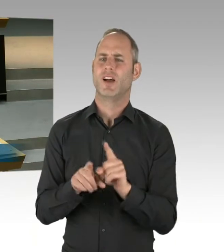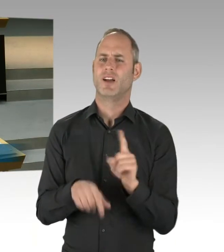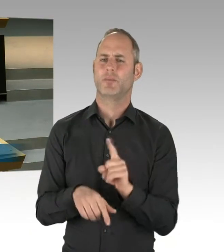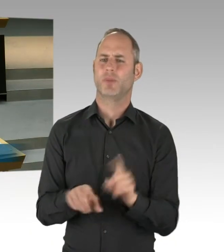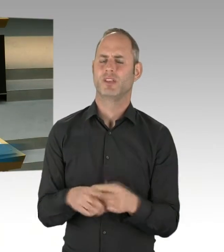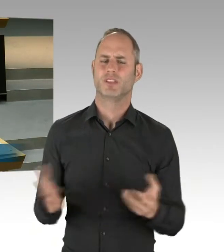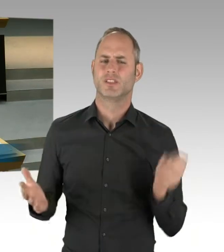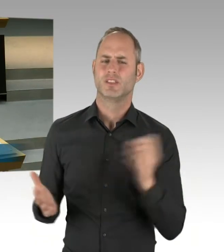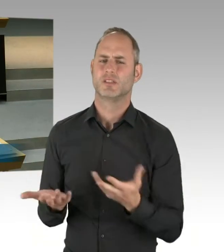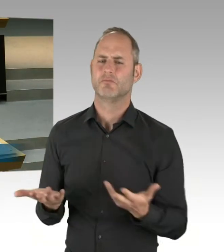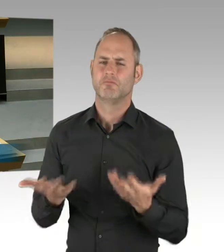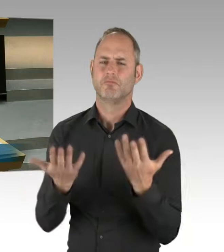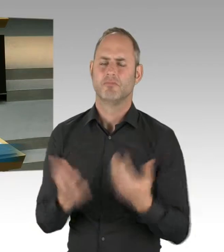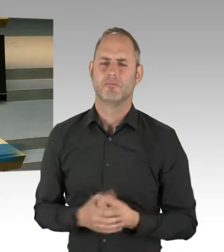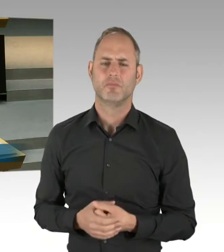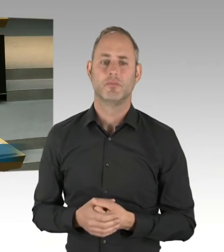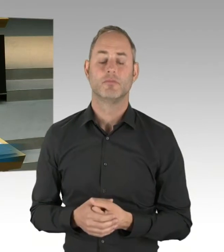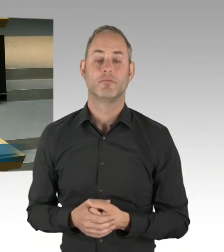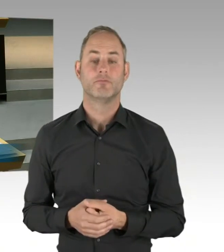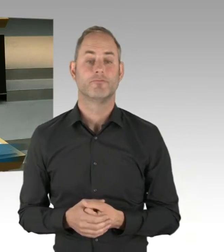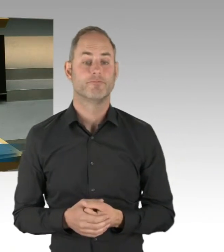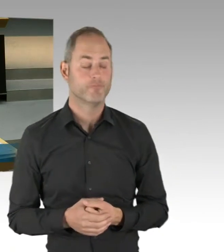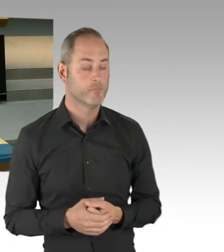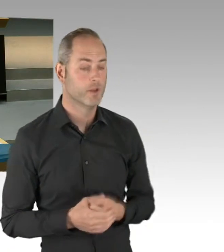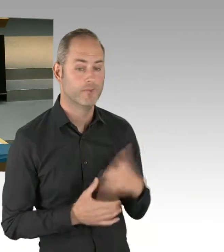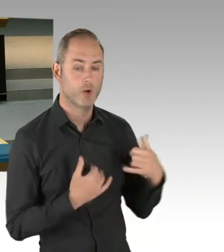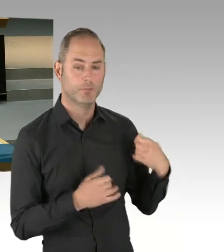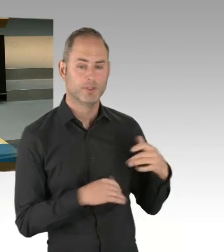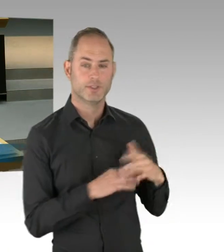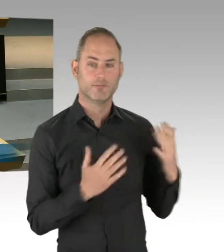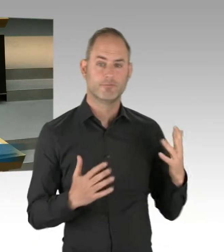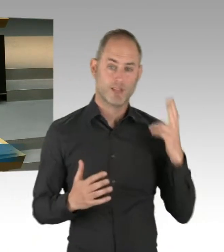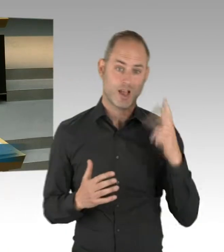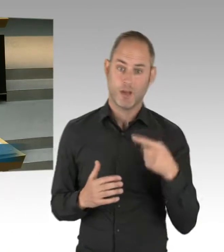und aus unseren Strukturen. Es gibt doch kaum eine Partei,